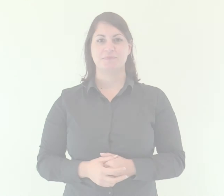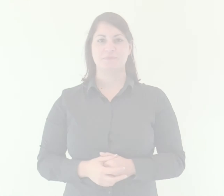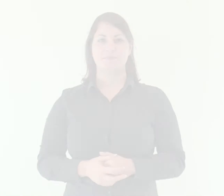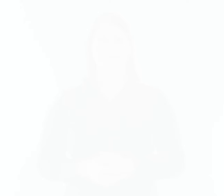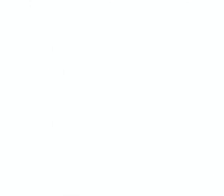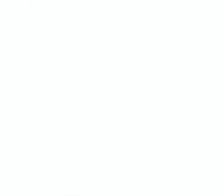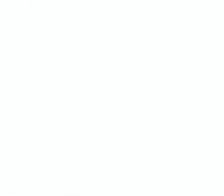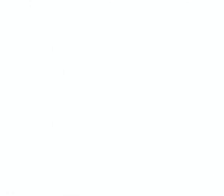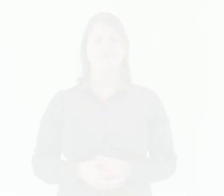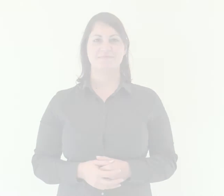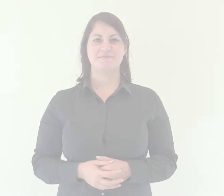Salmo Responsoriale